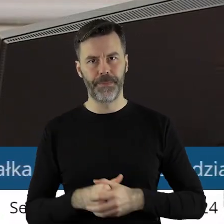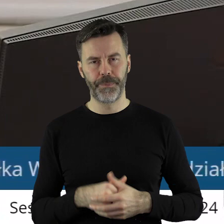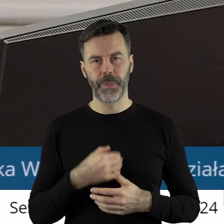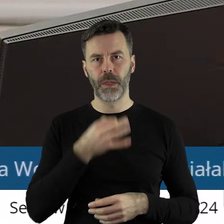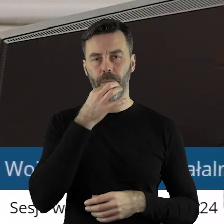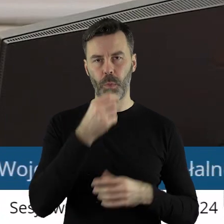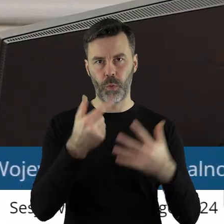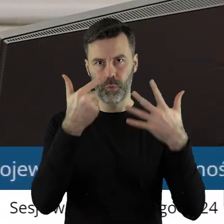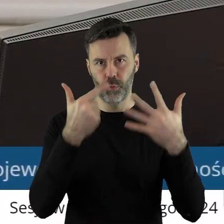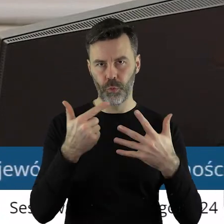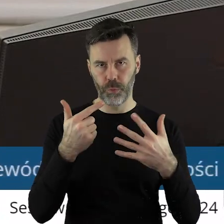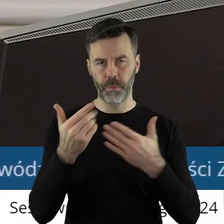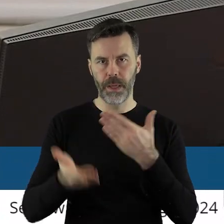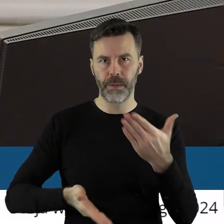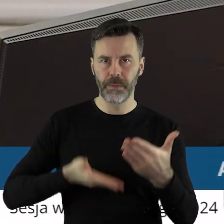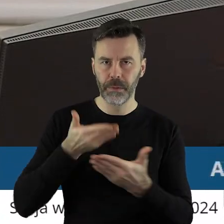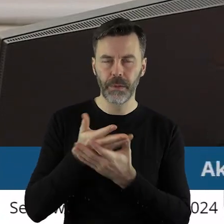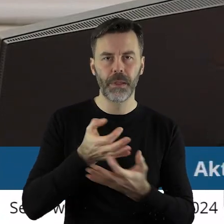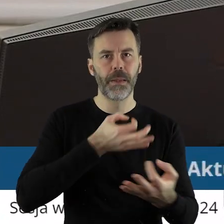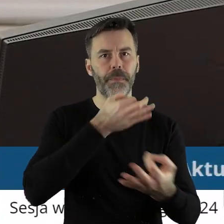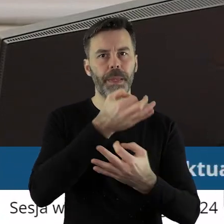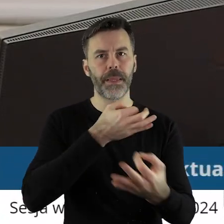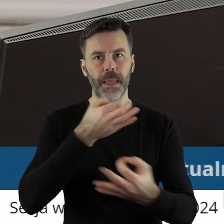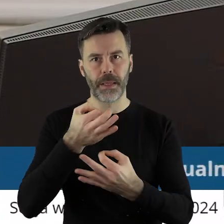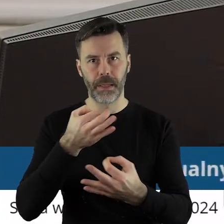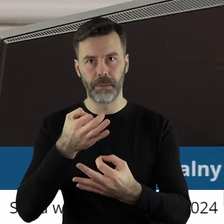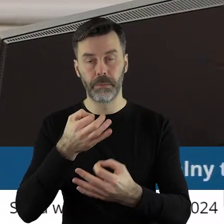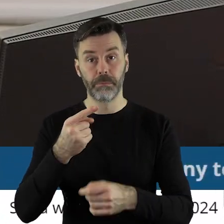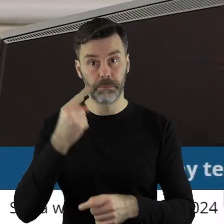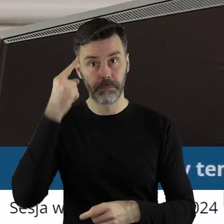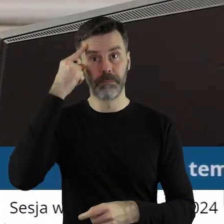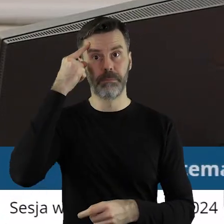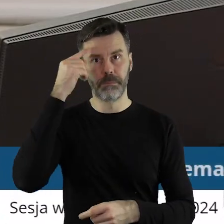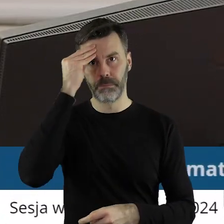W punkcie 7 Interpelacje i zapytania. Jak zwykle przypominam państwu,